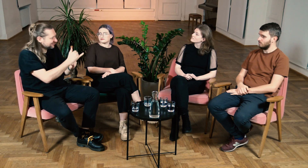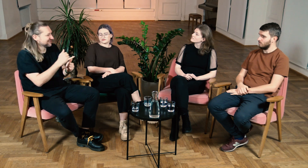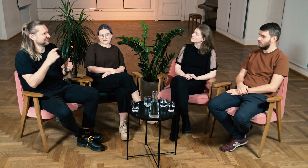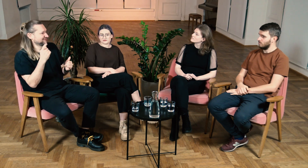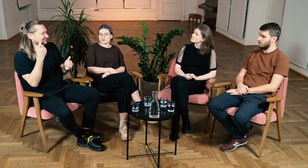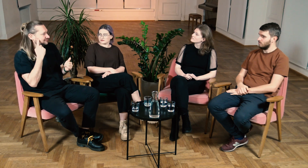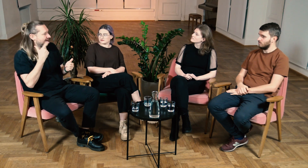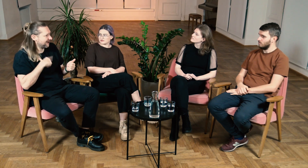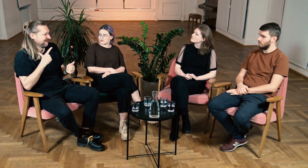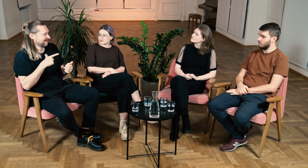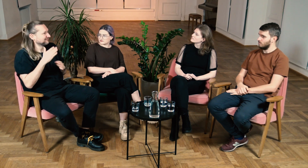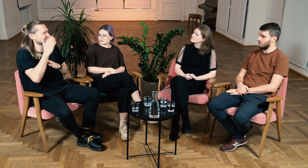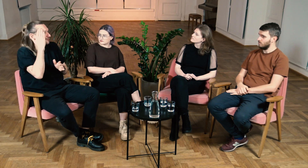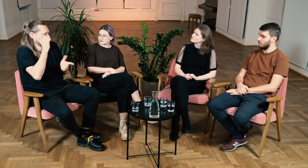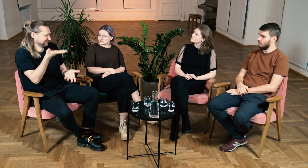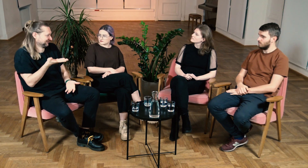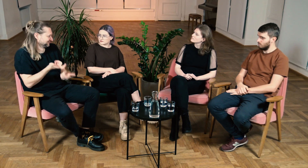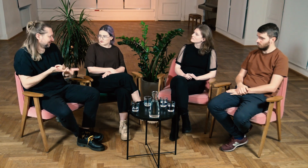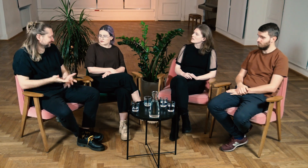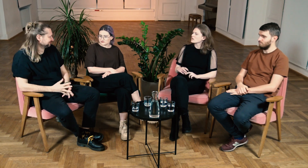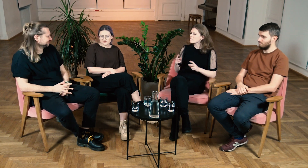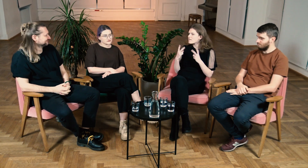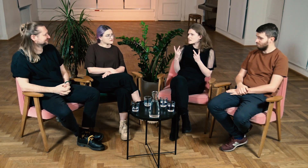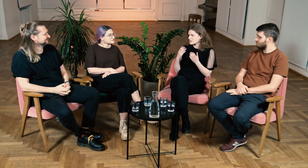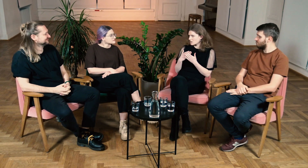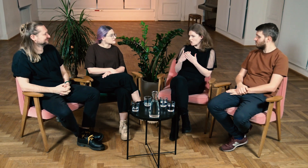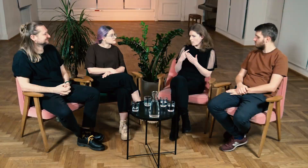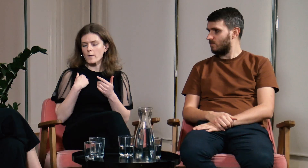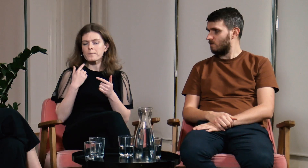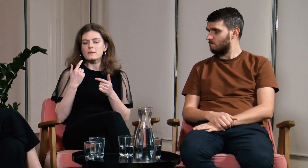Będą wiedzieli jak zachować się podczas kontaktu z g/Głuchymi. B: Dokładnie tak.